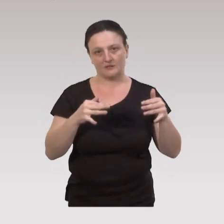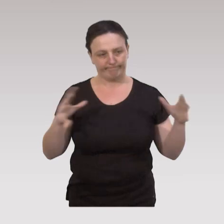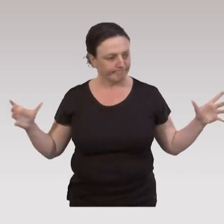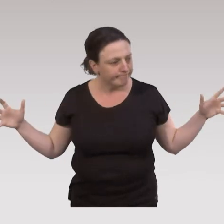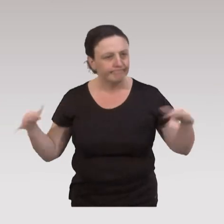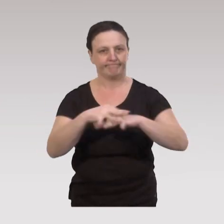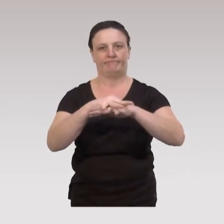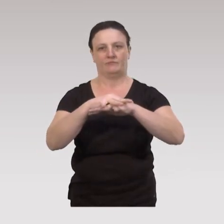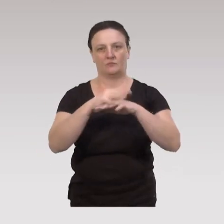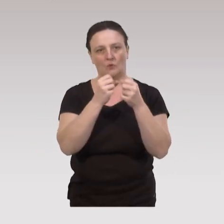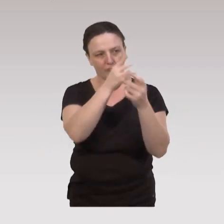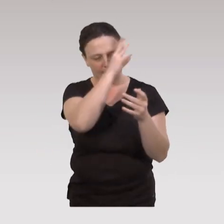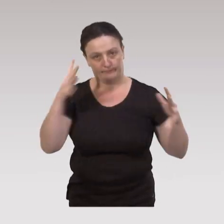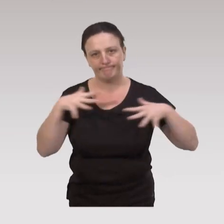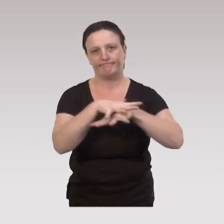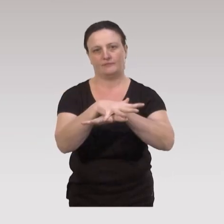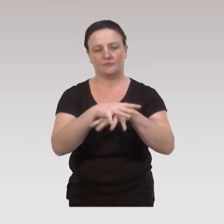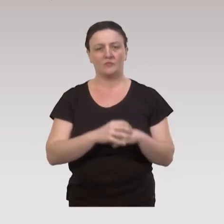mais on s’inscrit en intersectorialité, en pluridisciplinarité.